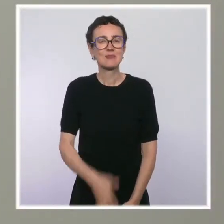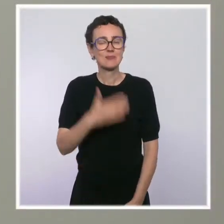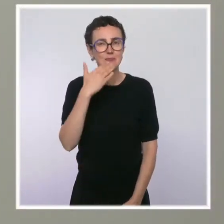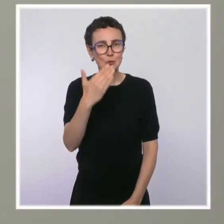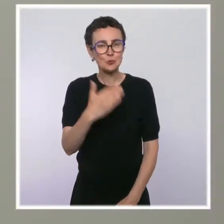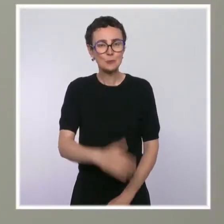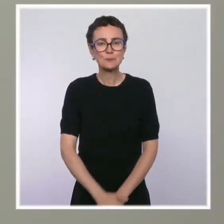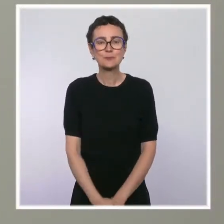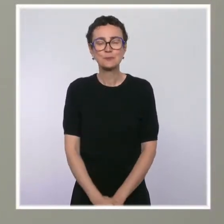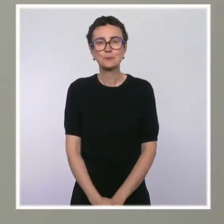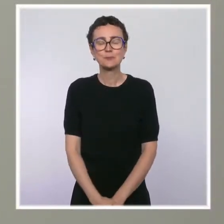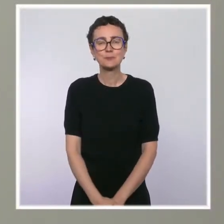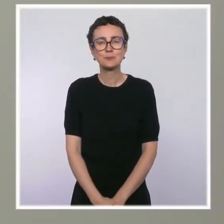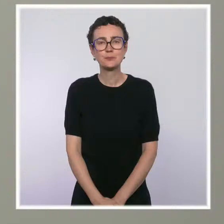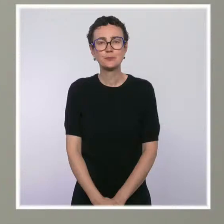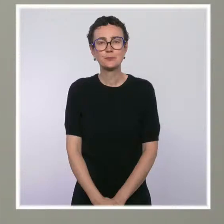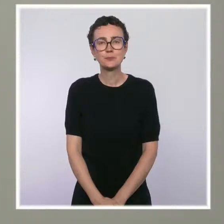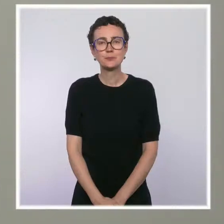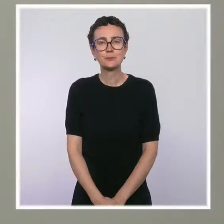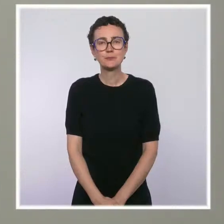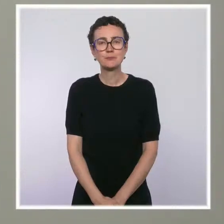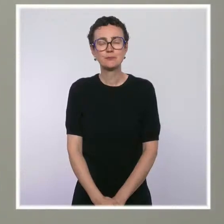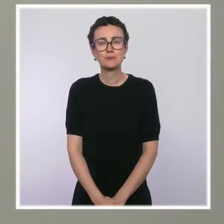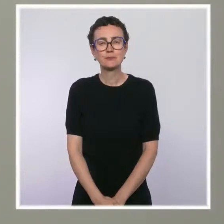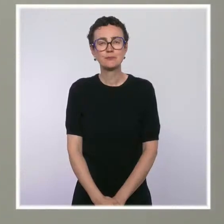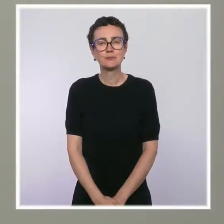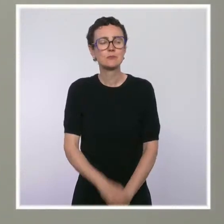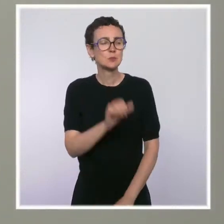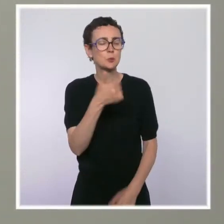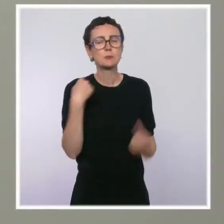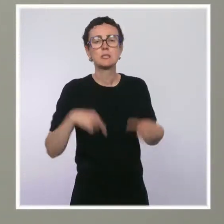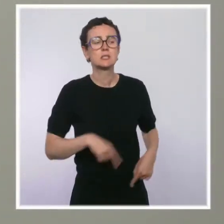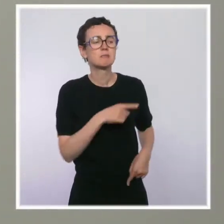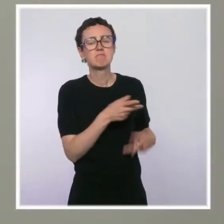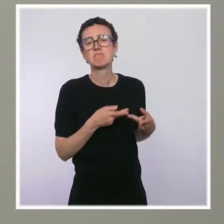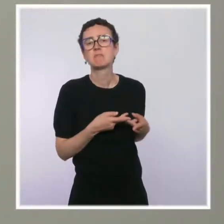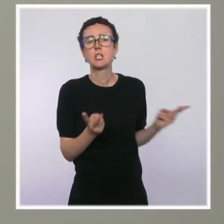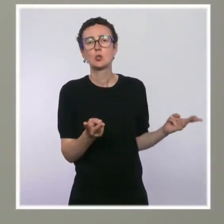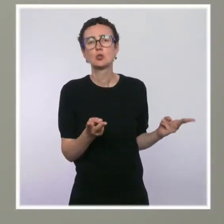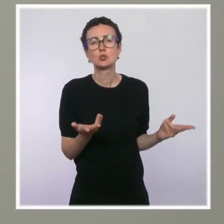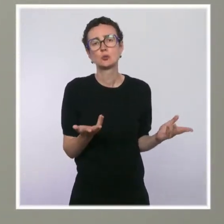Monsieur Castex a donné son feu vert à de nouvelles salles de shoot à Paris.